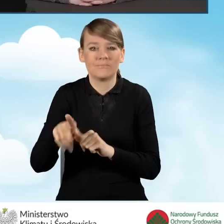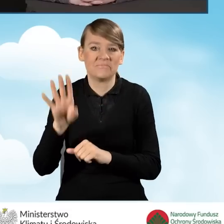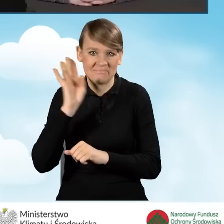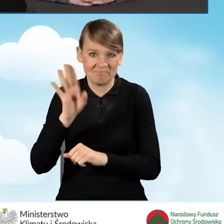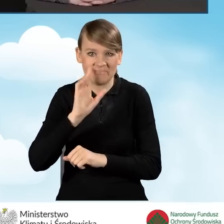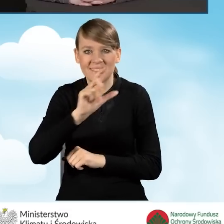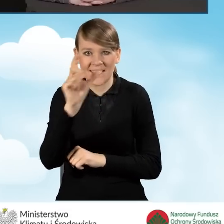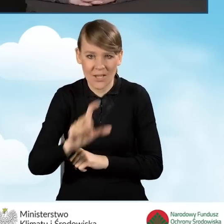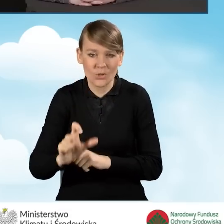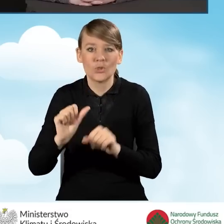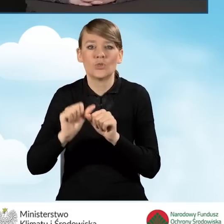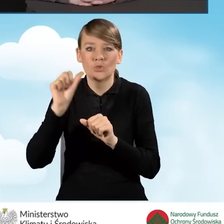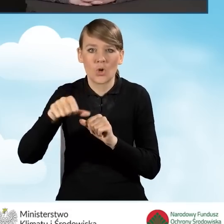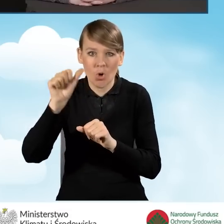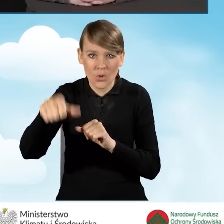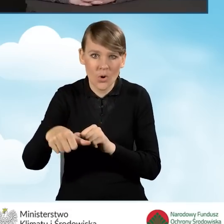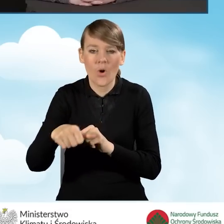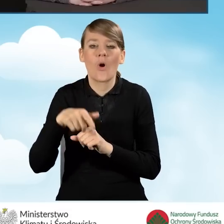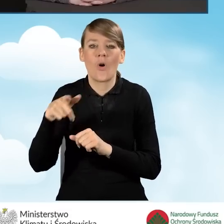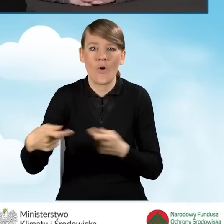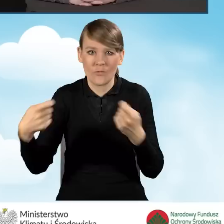Co roku jest ta współpraca poszerzana.